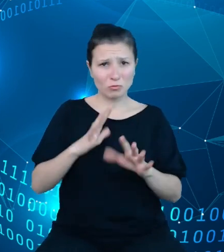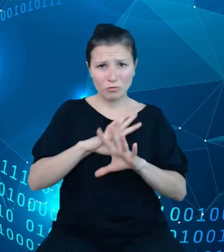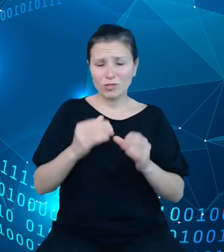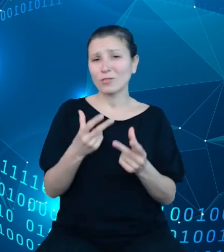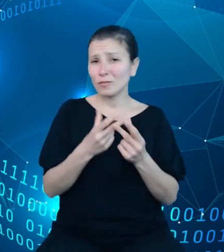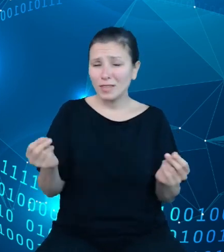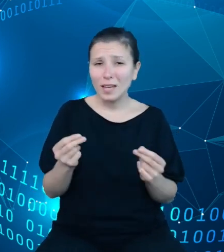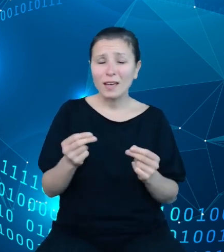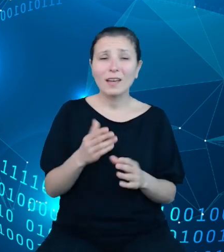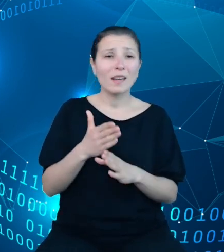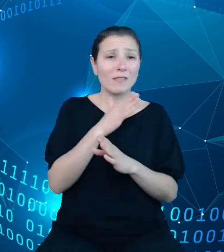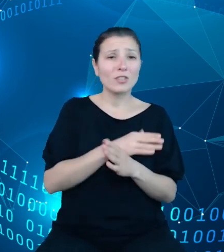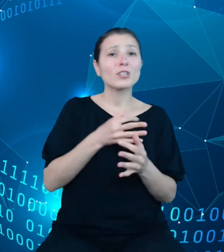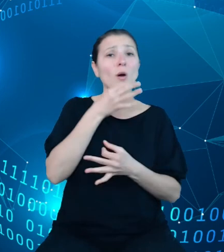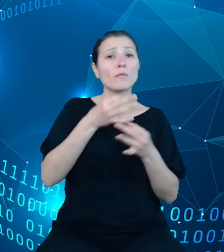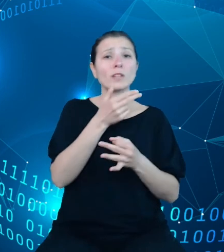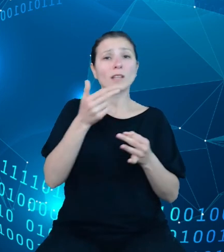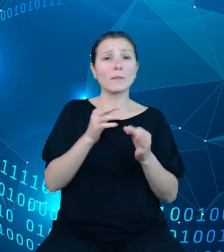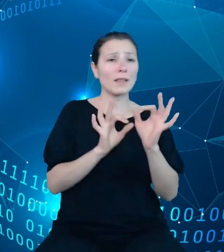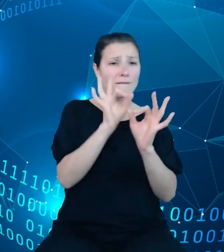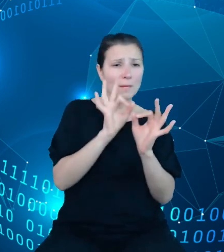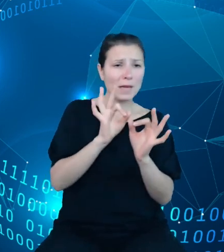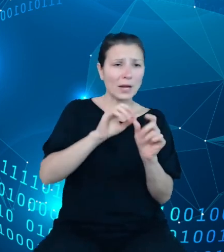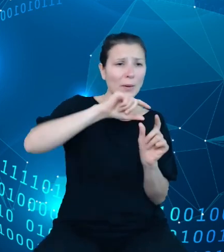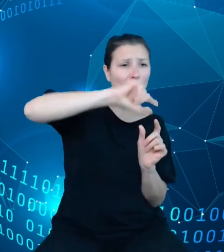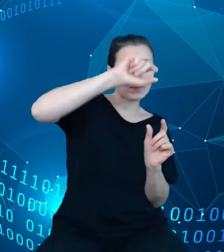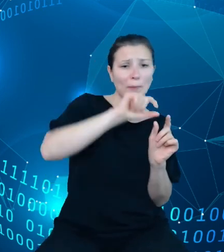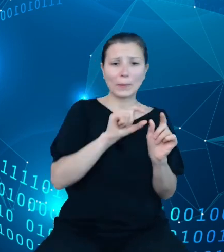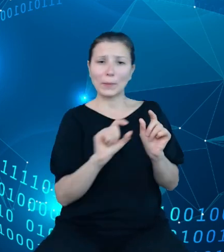poprzednich slajdach wymiary rozszerzamy o kolejny, czwarty wymiar tejże